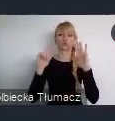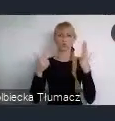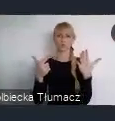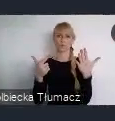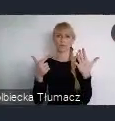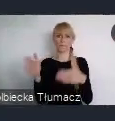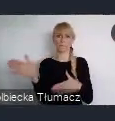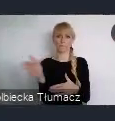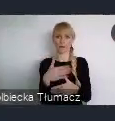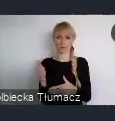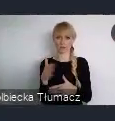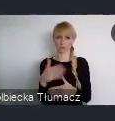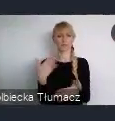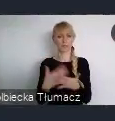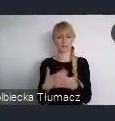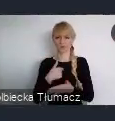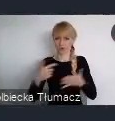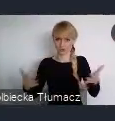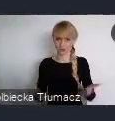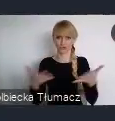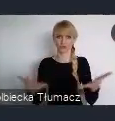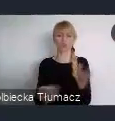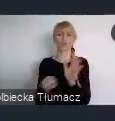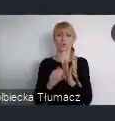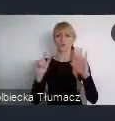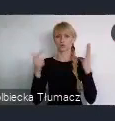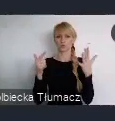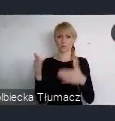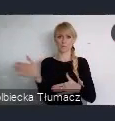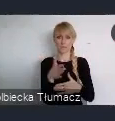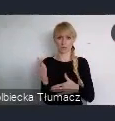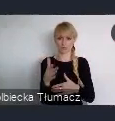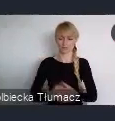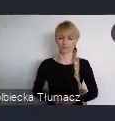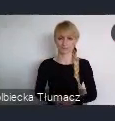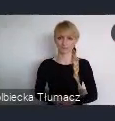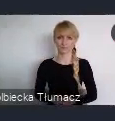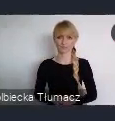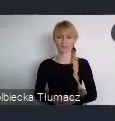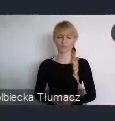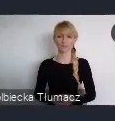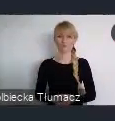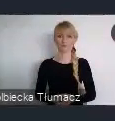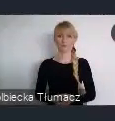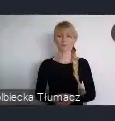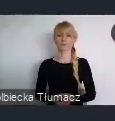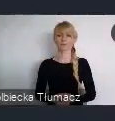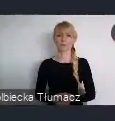Serdecznie państwa do tego zachęcam. Tylko nadmienie jeszcze, że w strefie wystawienniczej